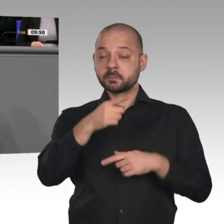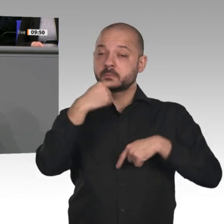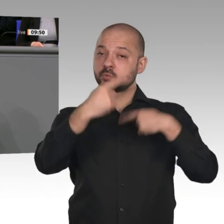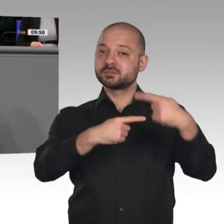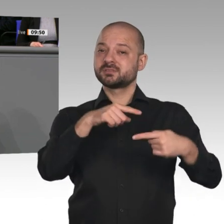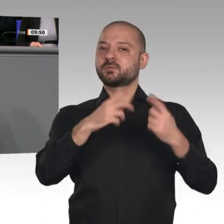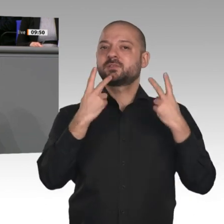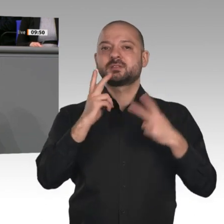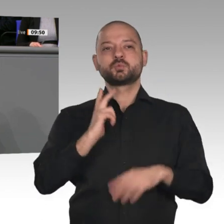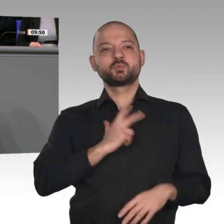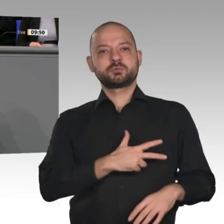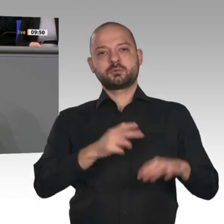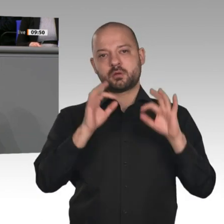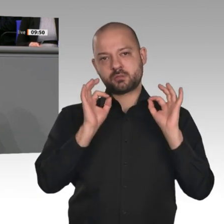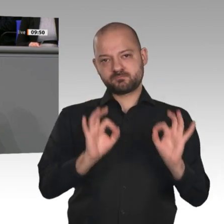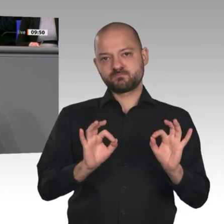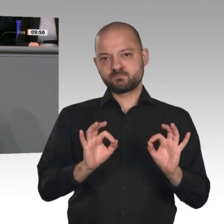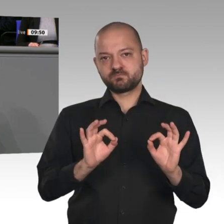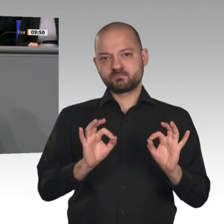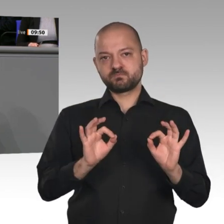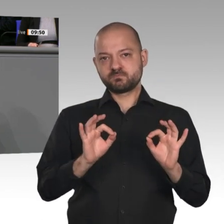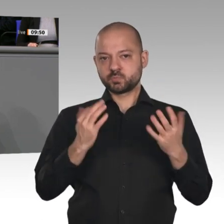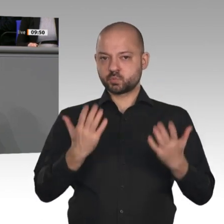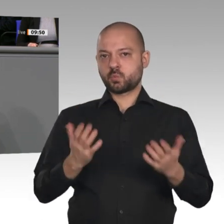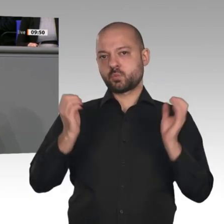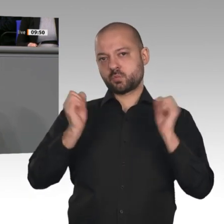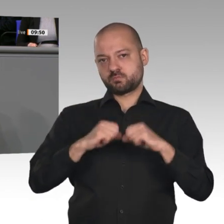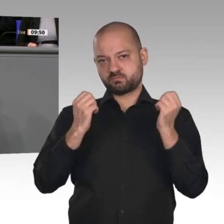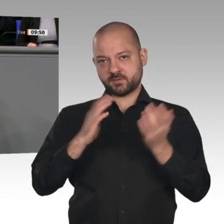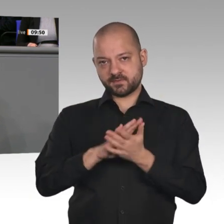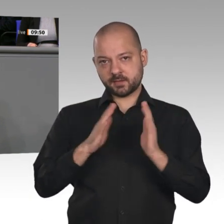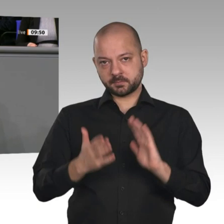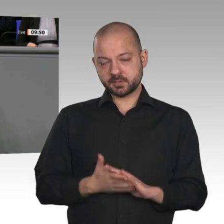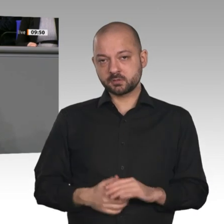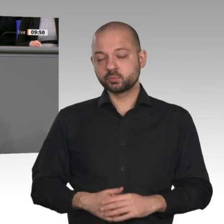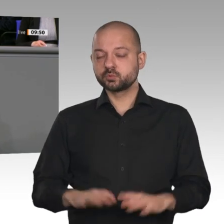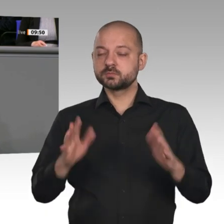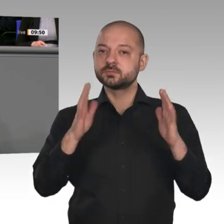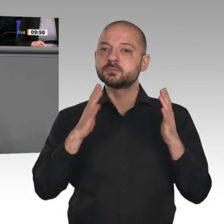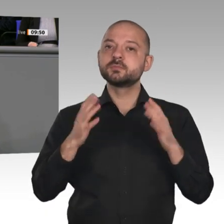Ergebnisse vorgelegt, wie wir die Organisation des Kohleausstiegs politisch gestalten können.